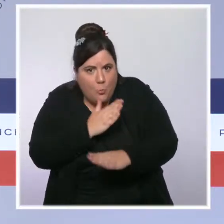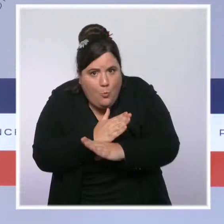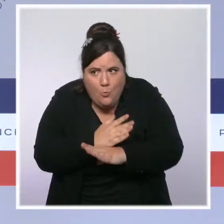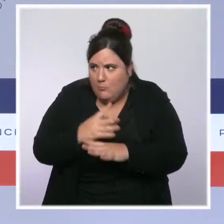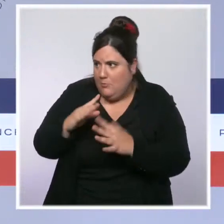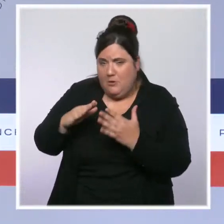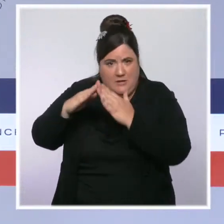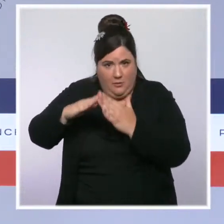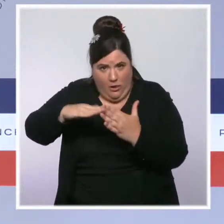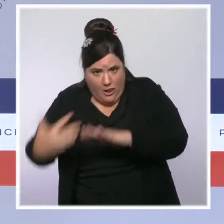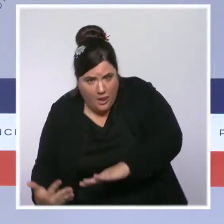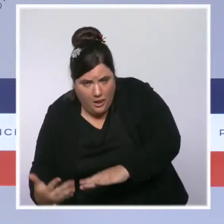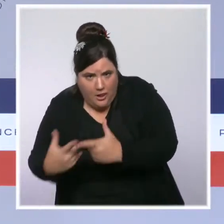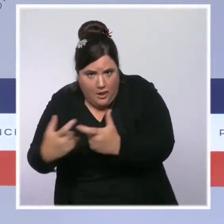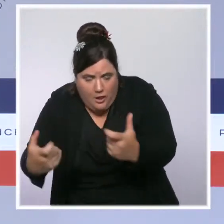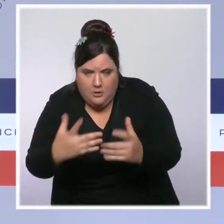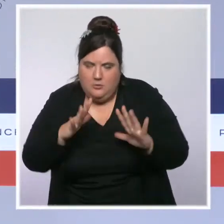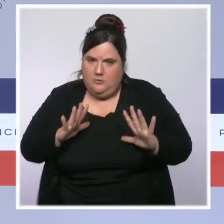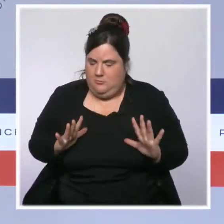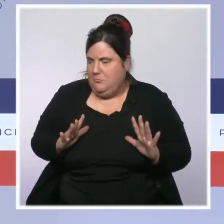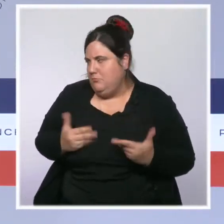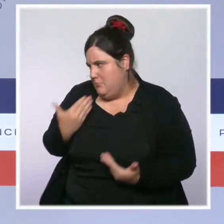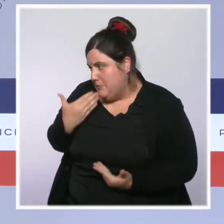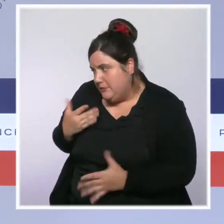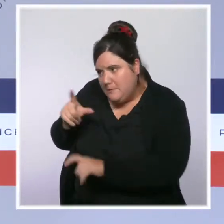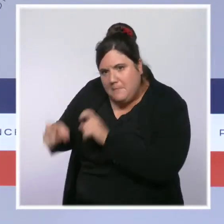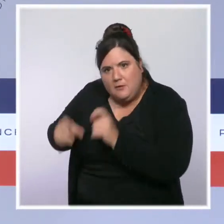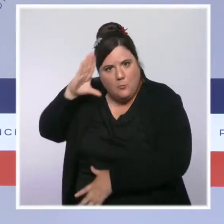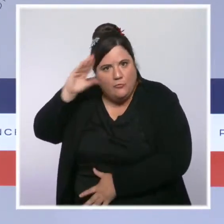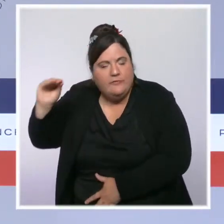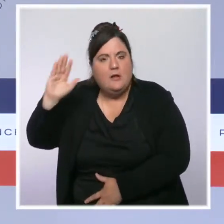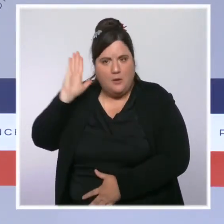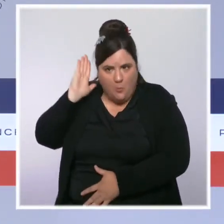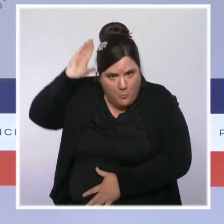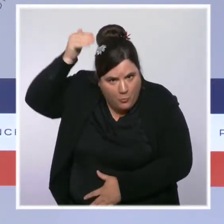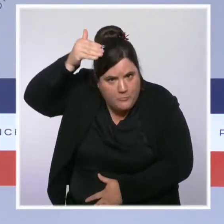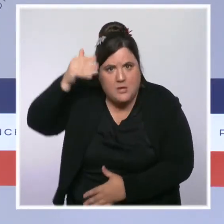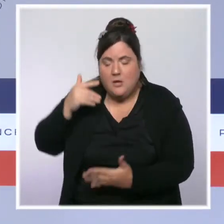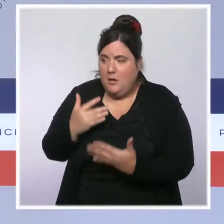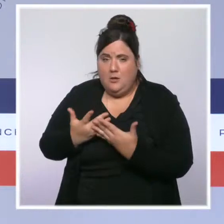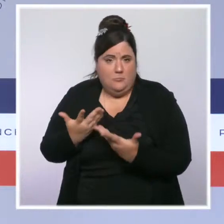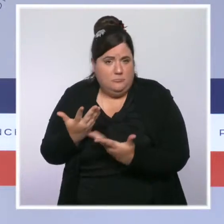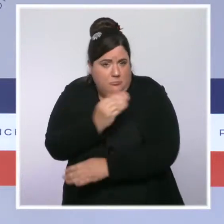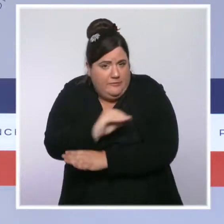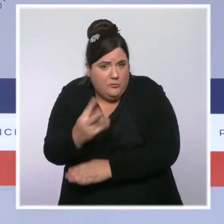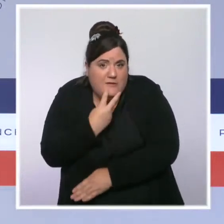personnels de la Sécurité civile qui se mobilisent depuis hier pour aider les victimes et pour sauver des vies.